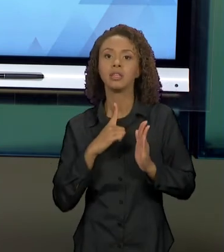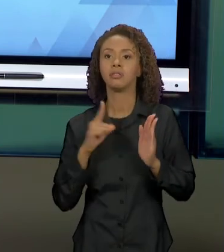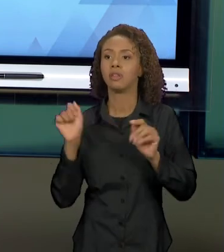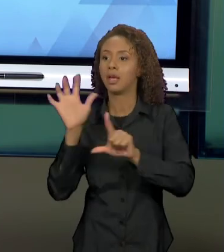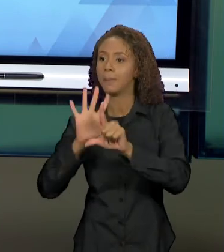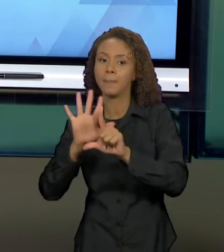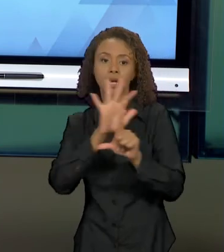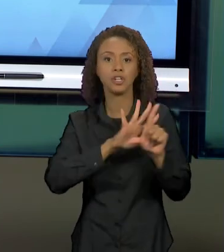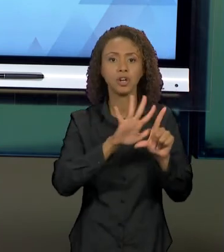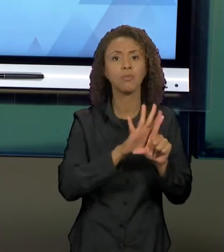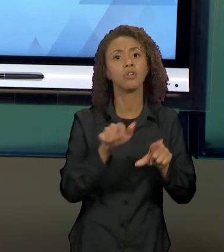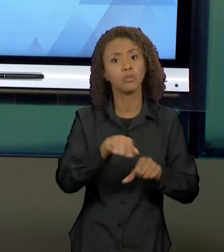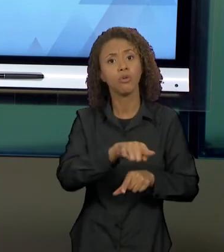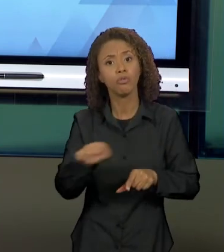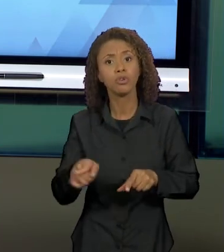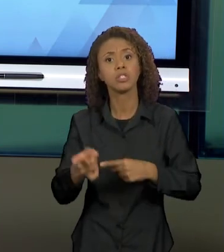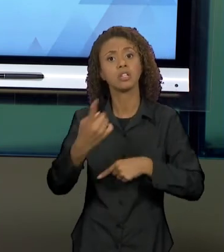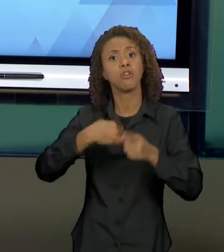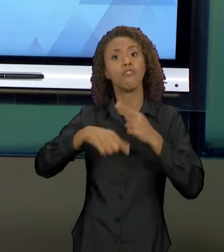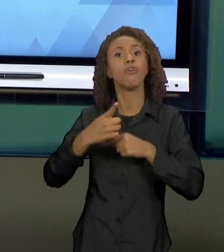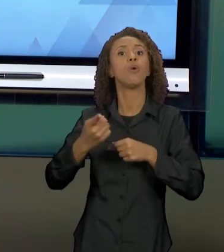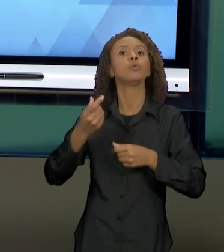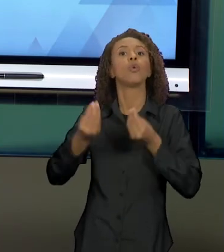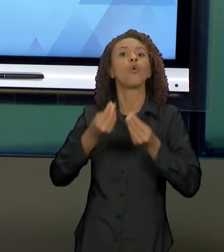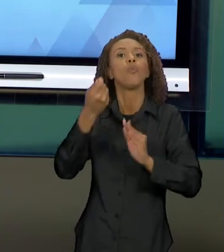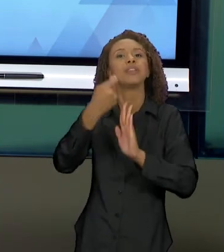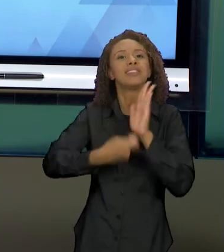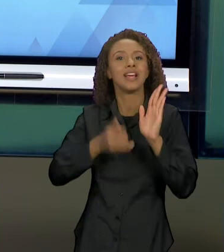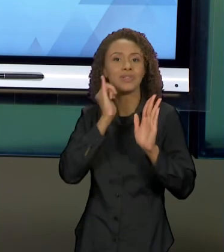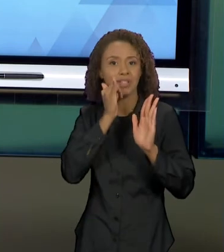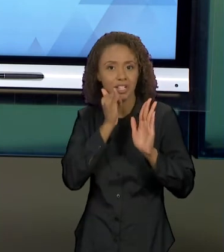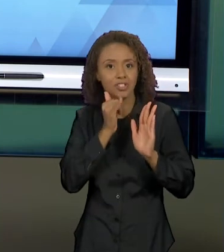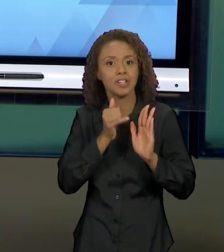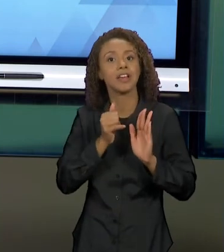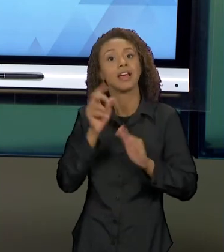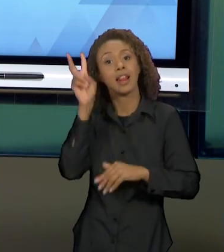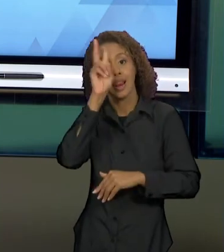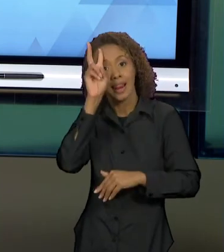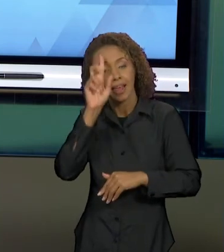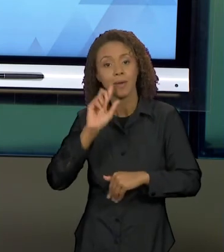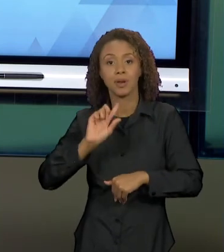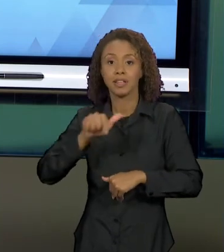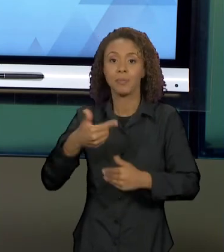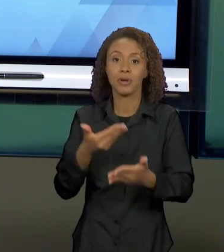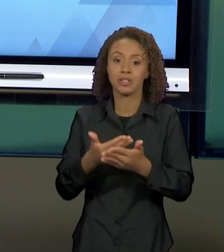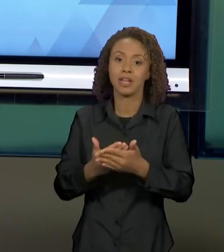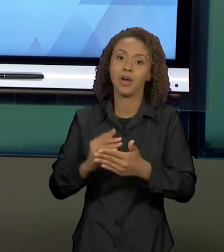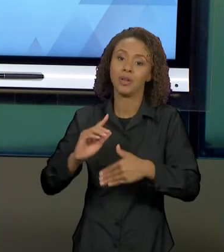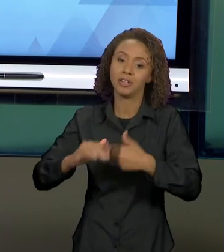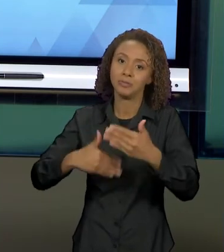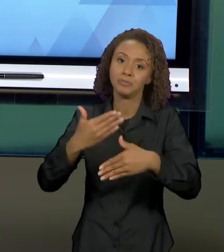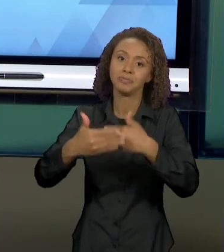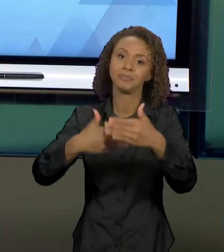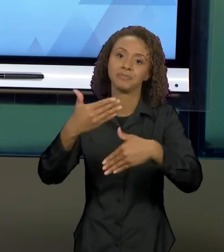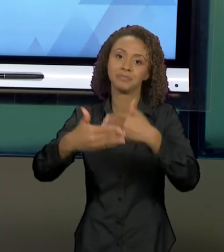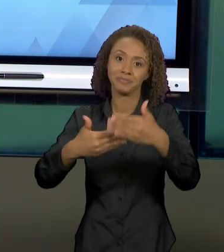TEXTOS NARRATIVOS DA AULA PASSADA, PARA QUE A GENTE AVANCE NO ESTUDO DE TEXTOS PARA A PRÓXIMA SEMANA.